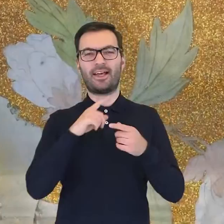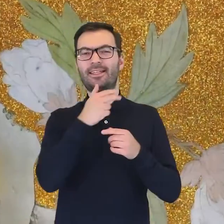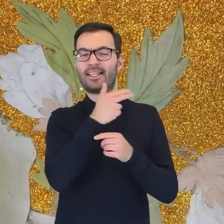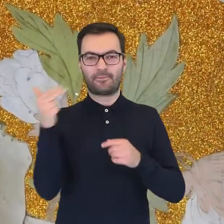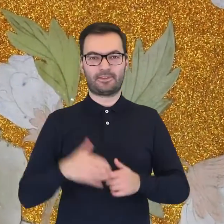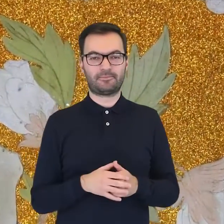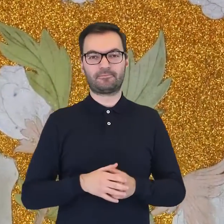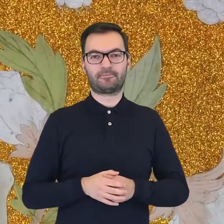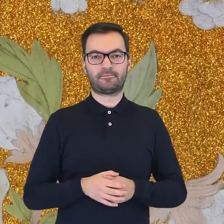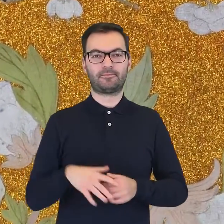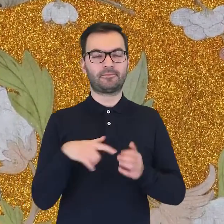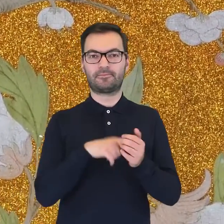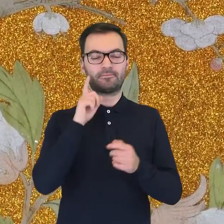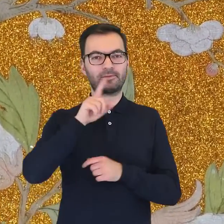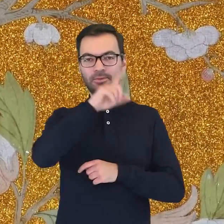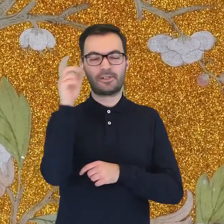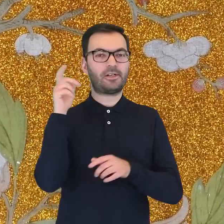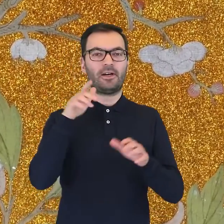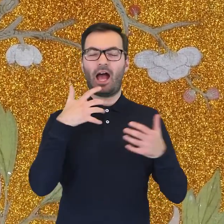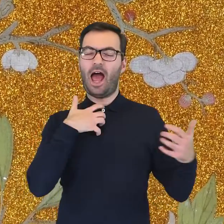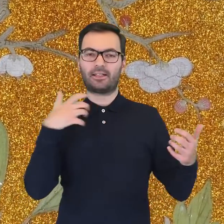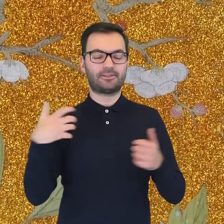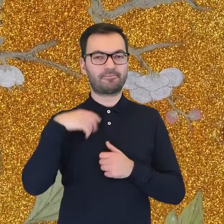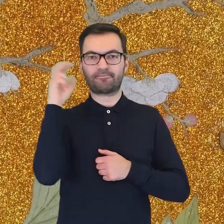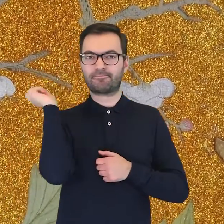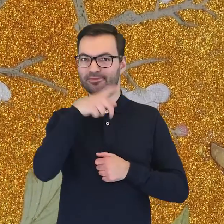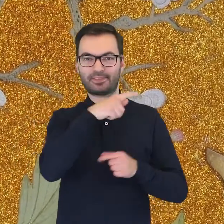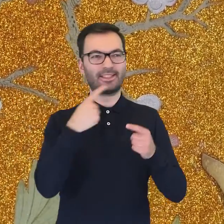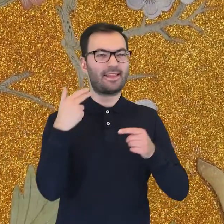Inspiracje tymi motywami fascynowały wielu wspaniałych artystów.